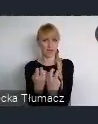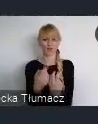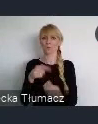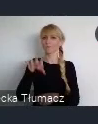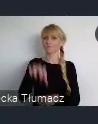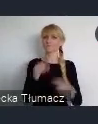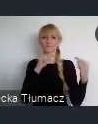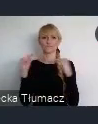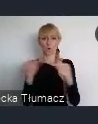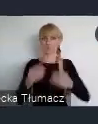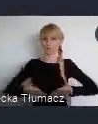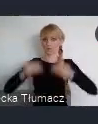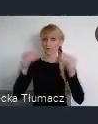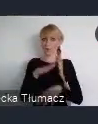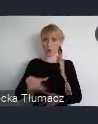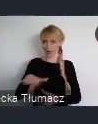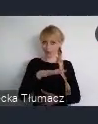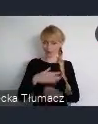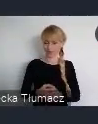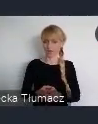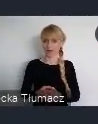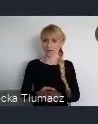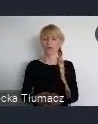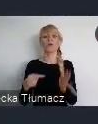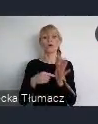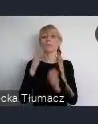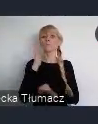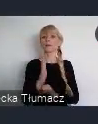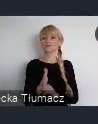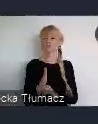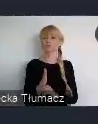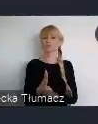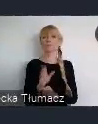Które będą poświęcone przygotowaniu polskich miast do udziału